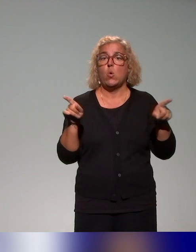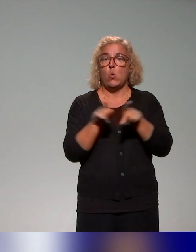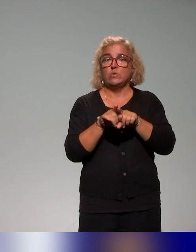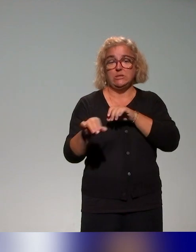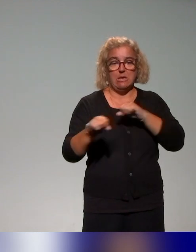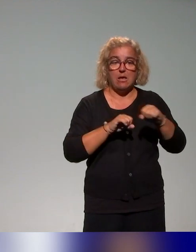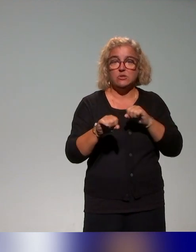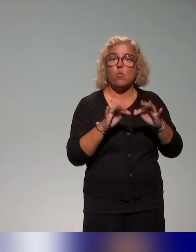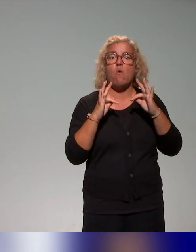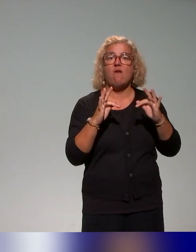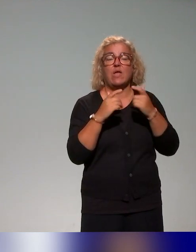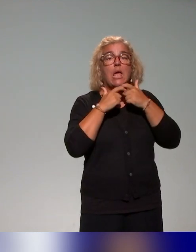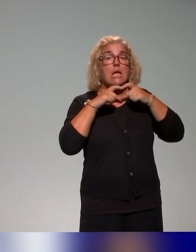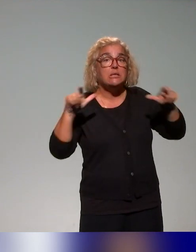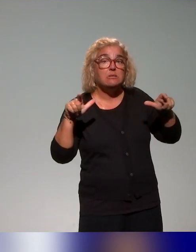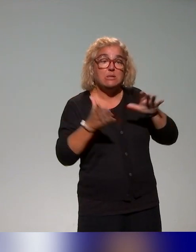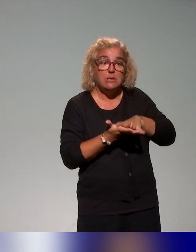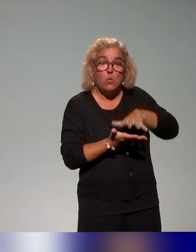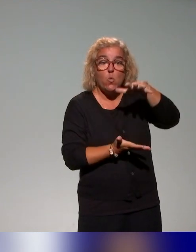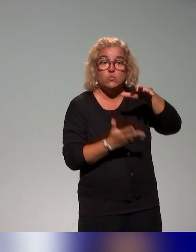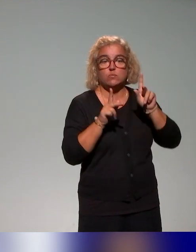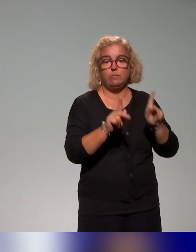l'accessibilité des ressources pédagogiques ou de la conception